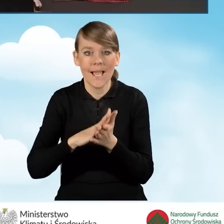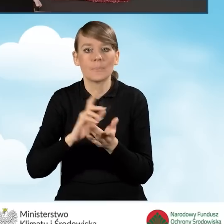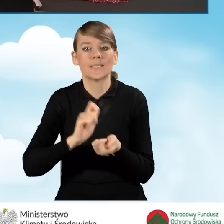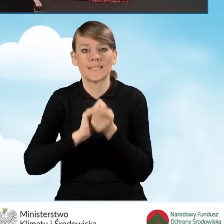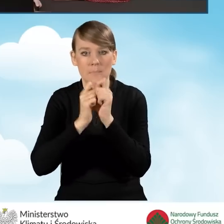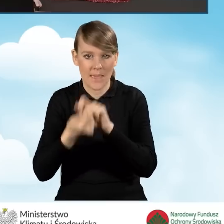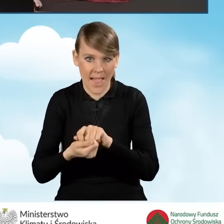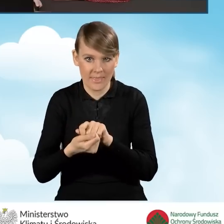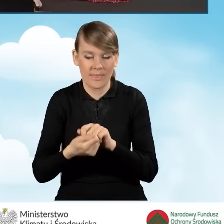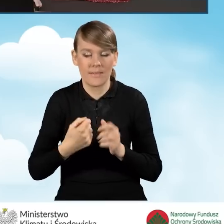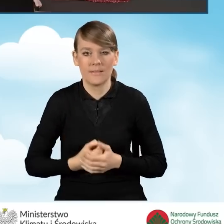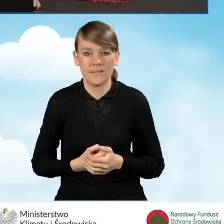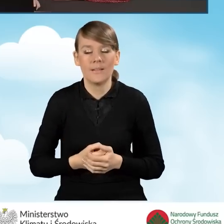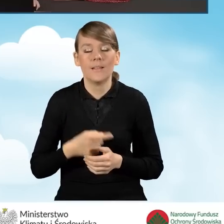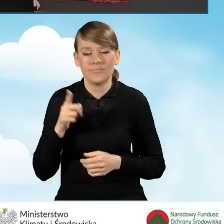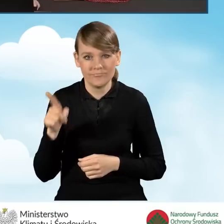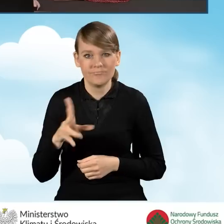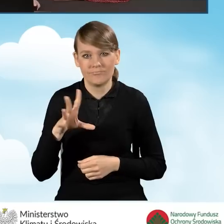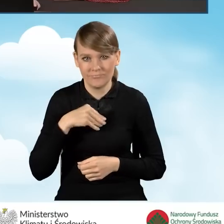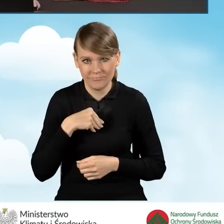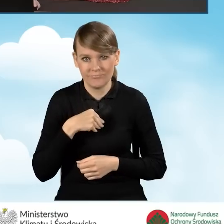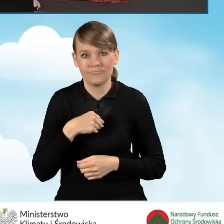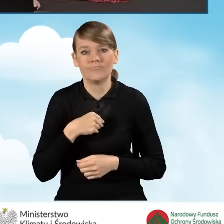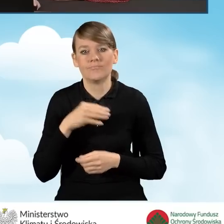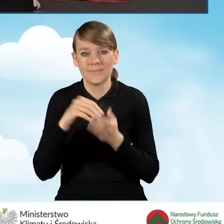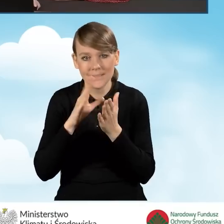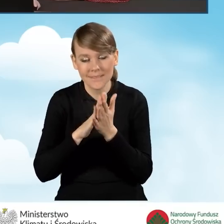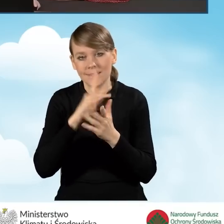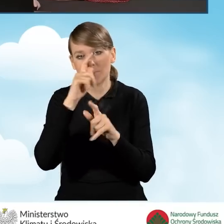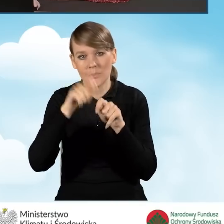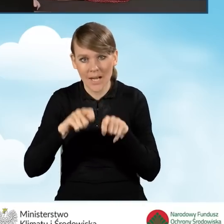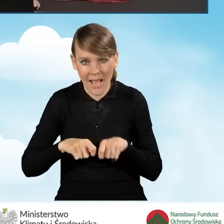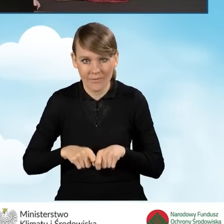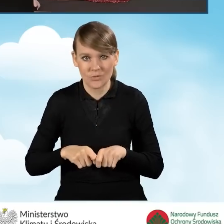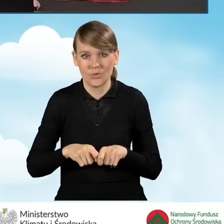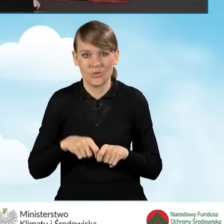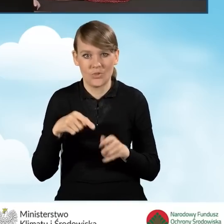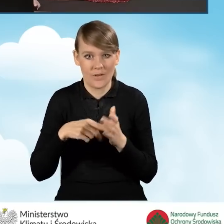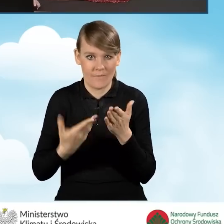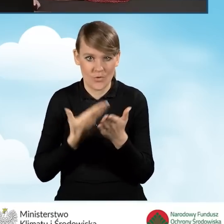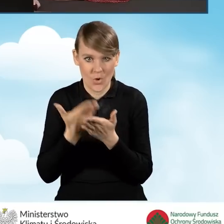w załącznikach i istnieje możliwość zapisania i sprawdzenia wypełnienia wniosku o dofinansowanie.